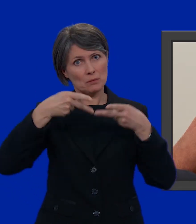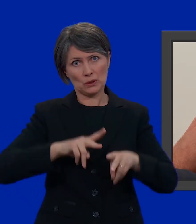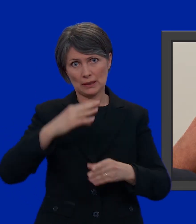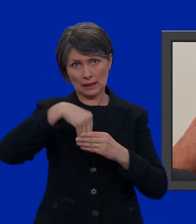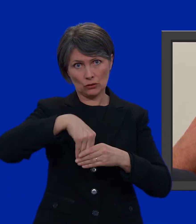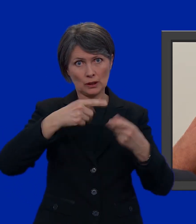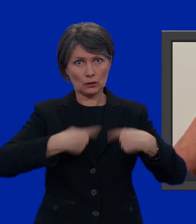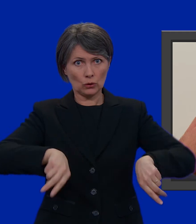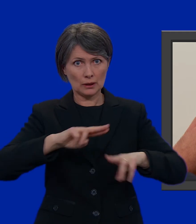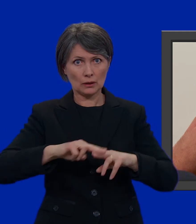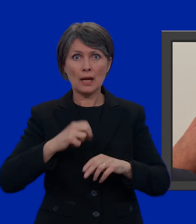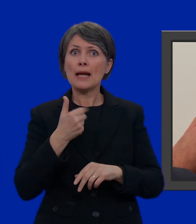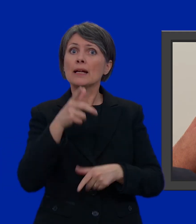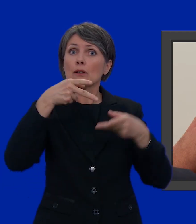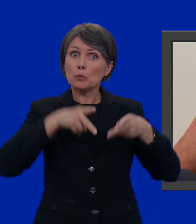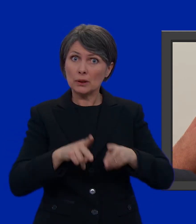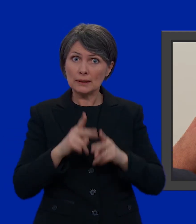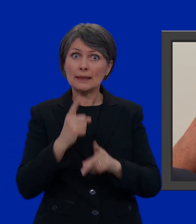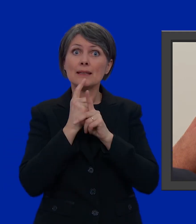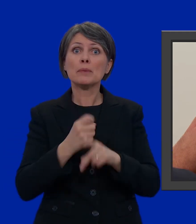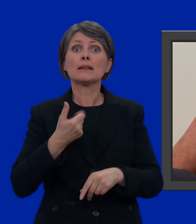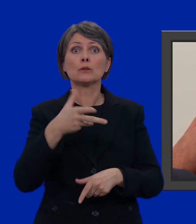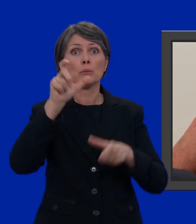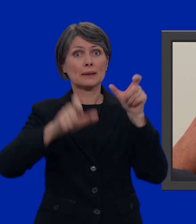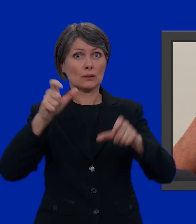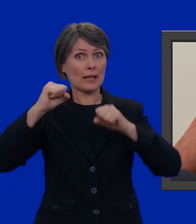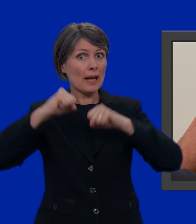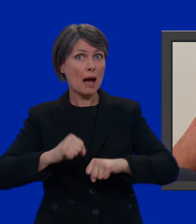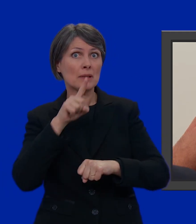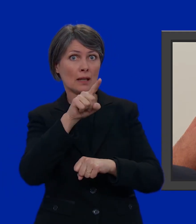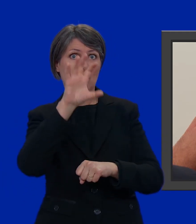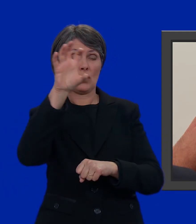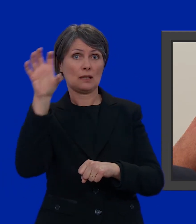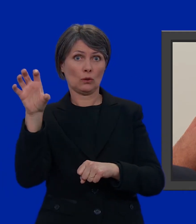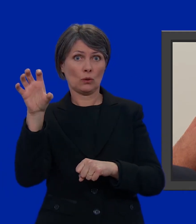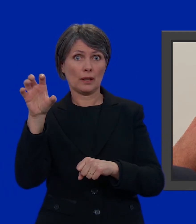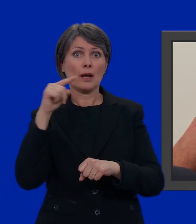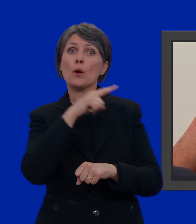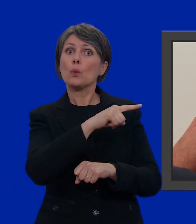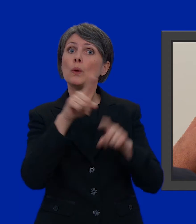Il numero di seggi è proporzionale al numero di abitanti del Cantone. Questa scheda, per esempio,